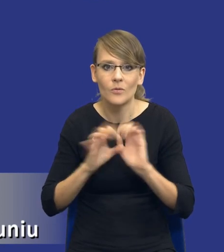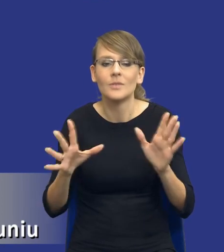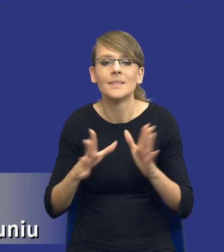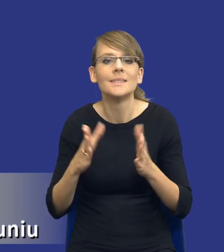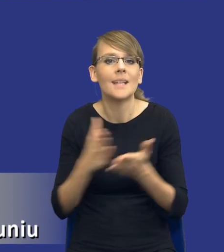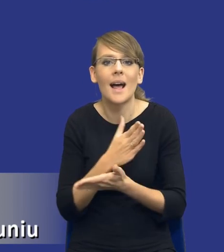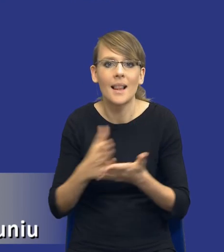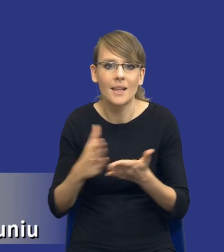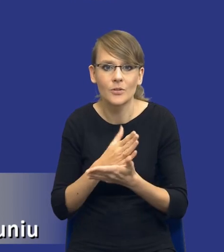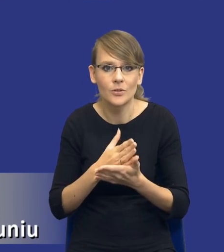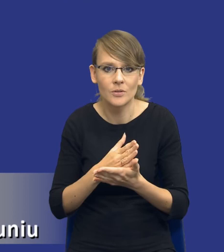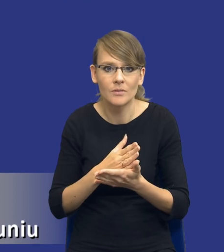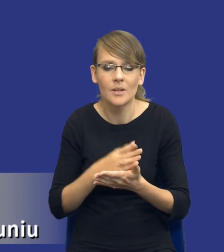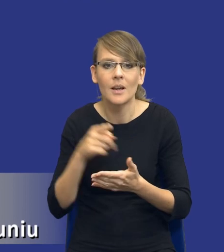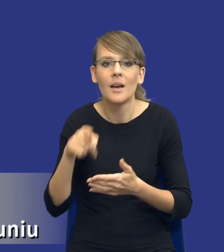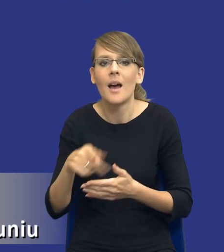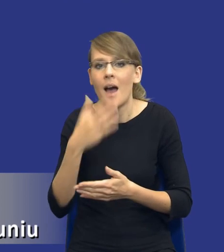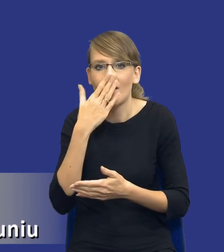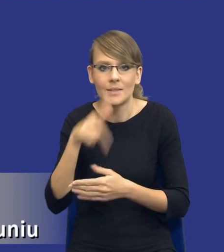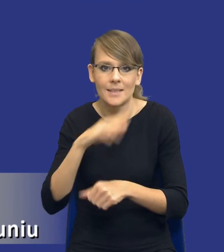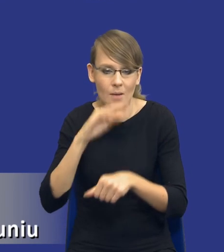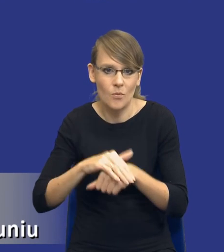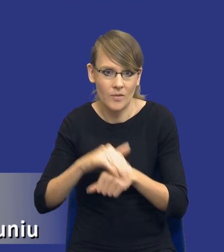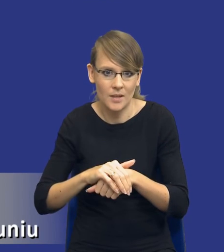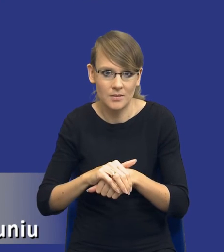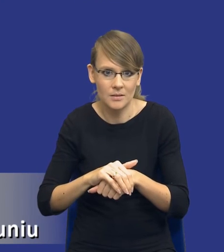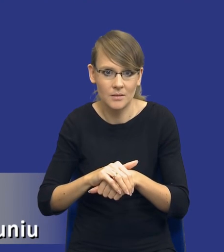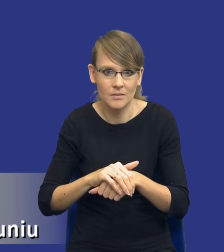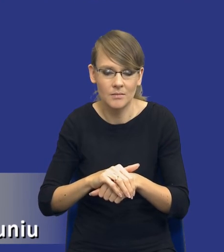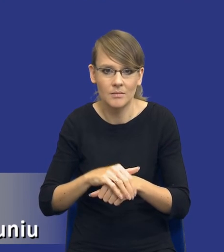powiedziałem, od samego przedmiotu zamówienia, od tego jak skomplikowane,